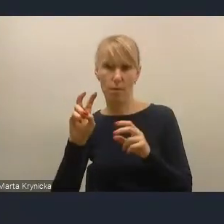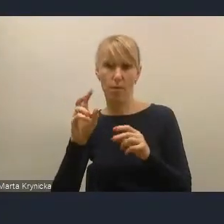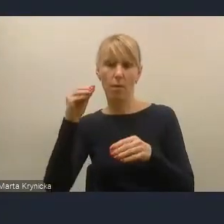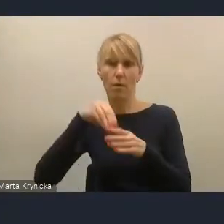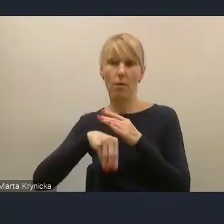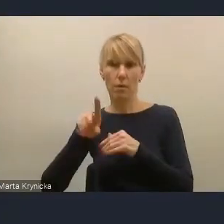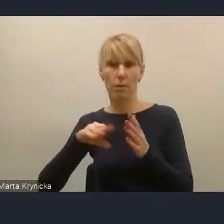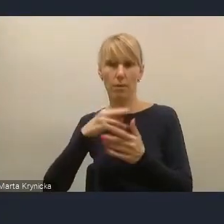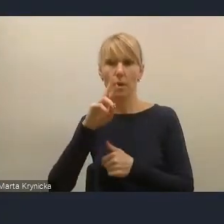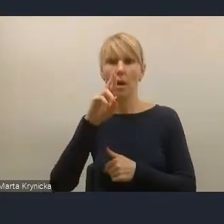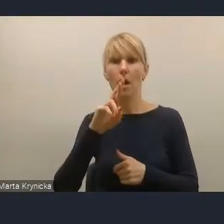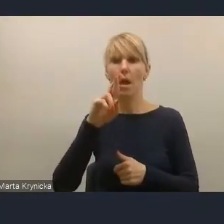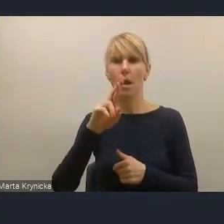czyli frakcji energetycznej